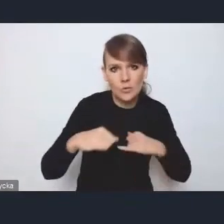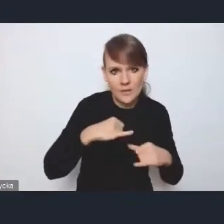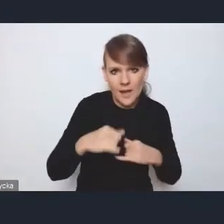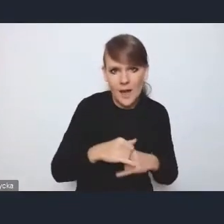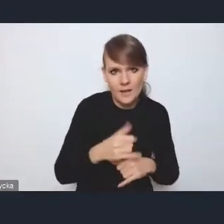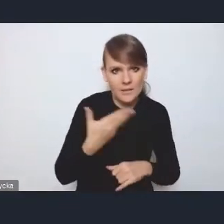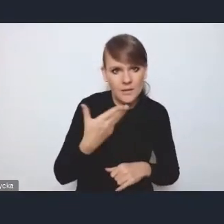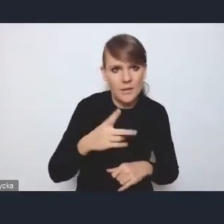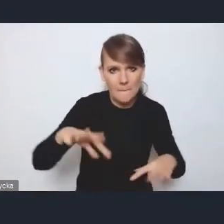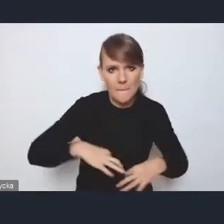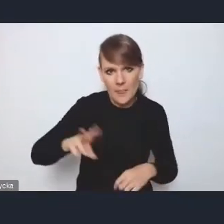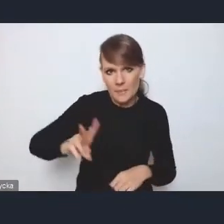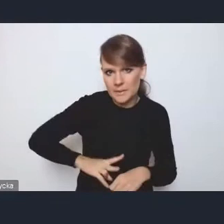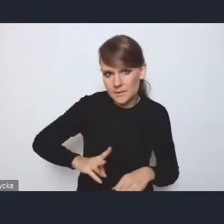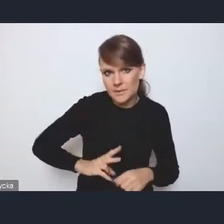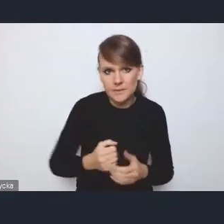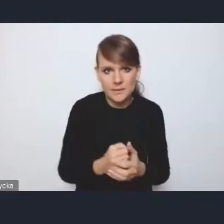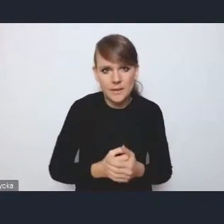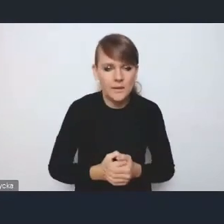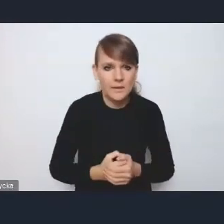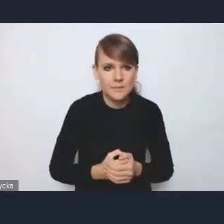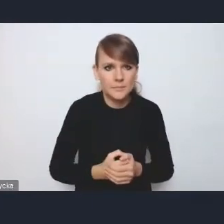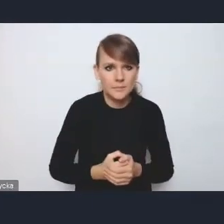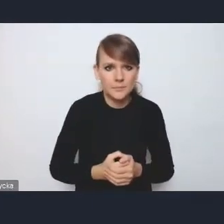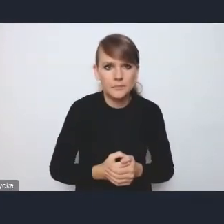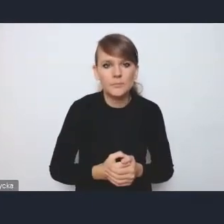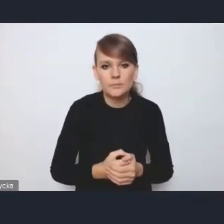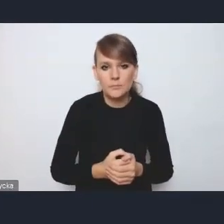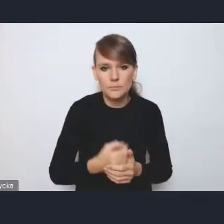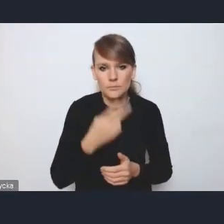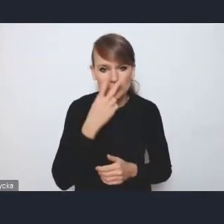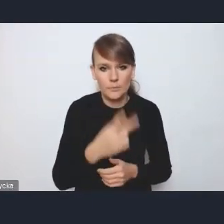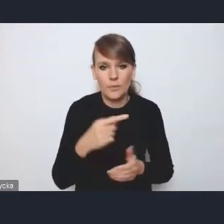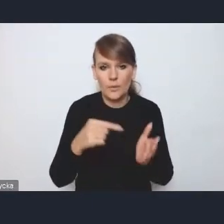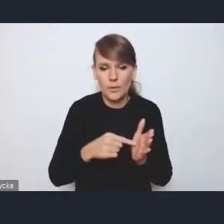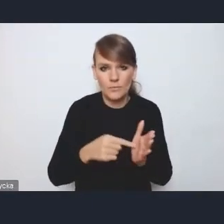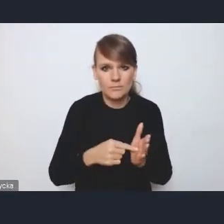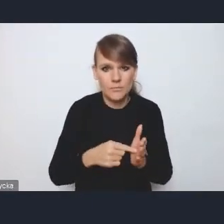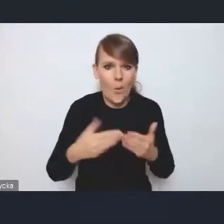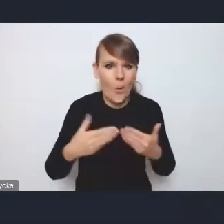tak jakby to grono też jest tutaj otwarte na tę współpracę.